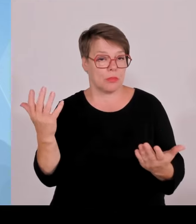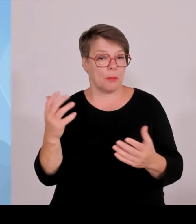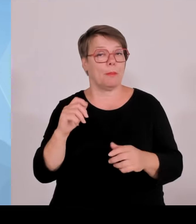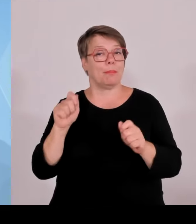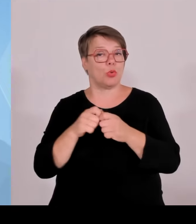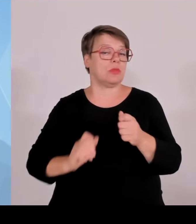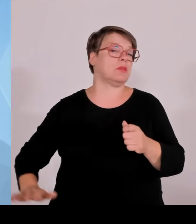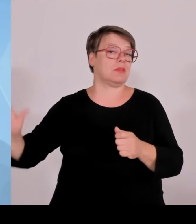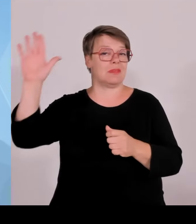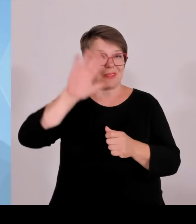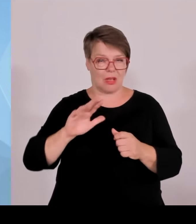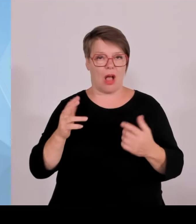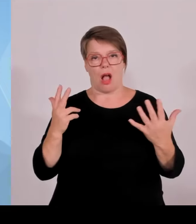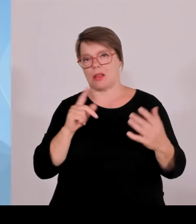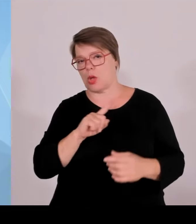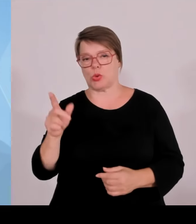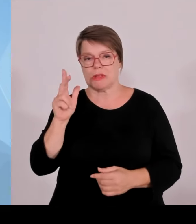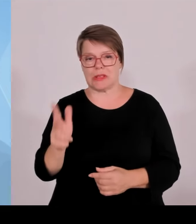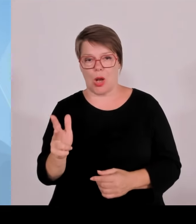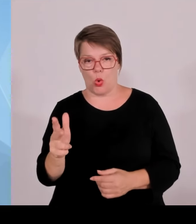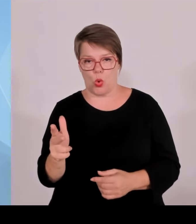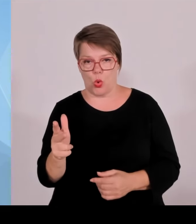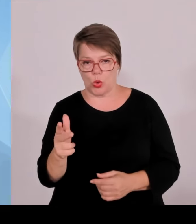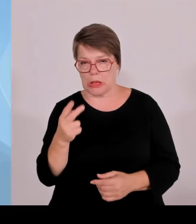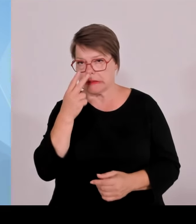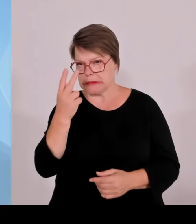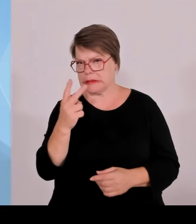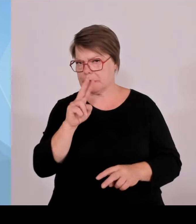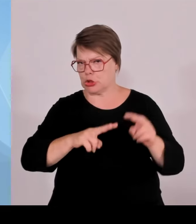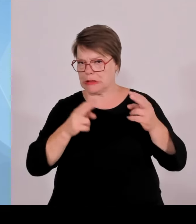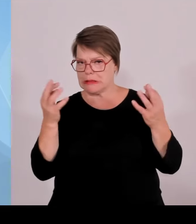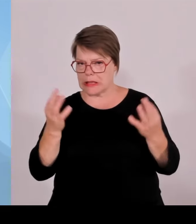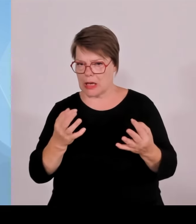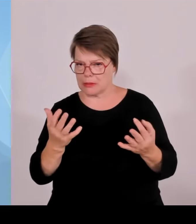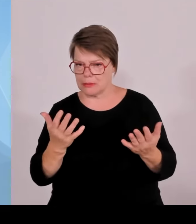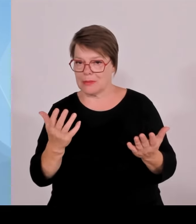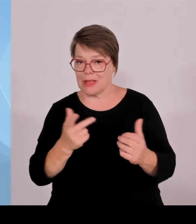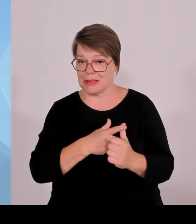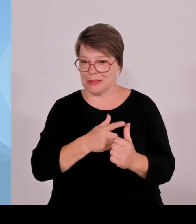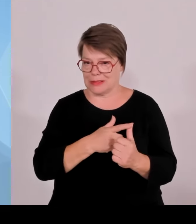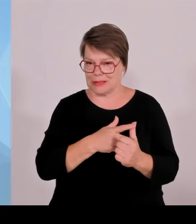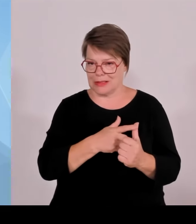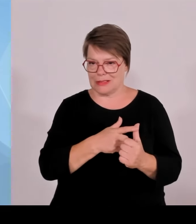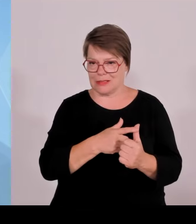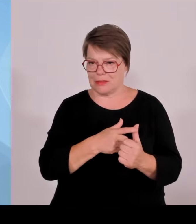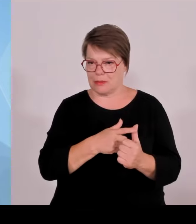obwohl bekannt ist, dass Grenzkontrollen durchgeführt werden, trotzdem an den Grenzen aufgegriffen wird.